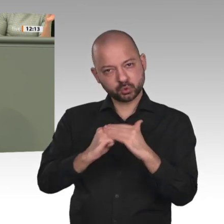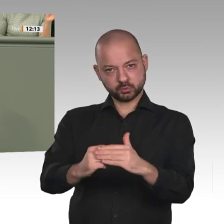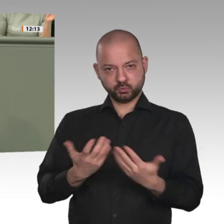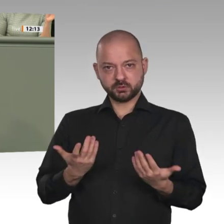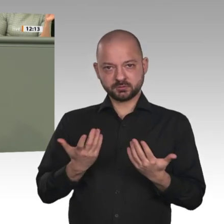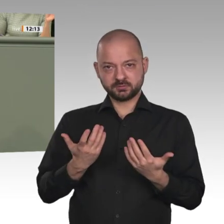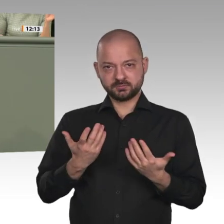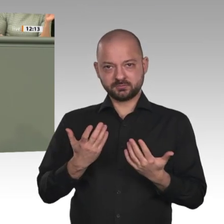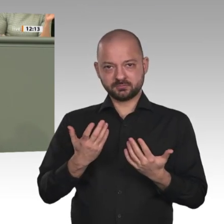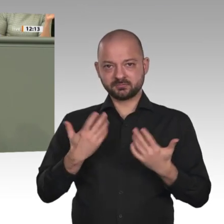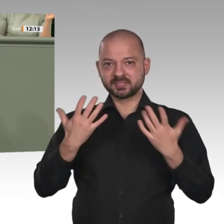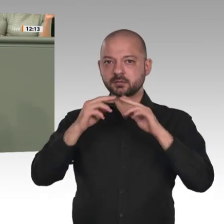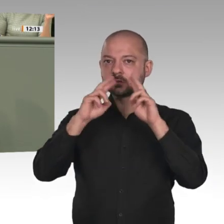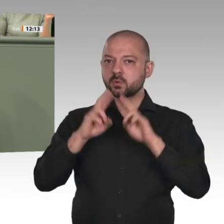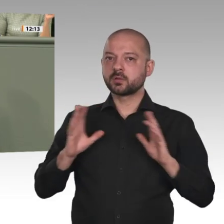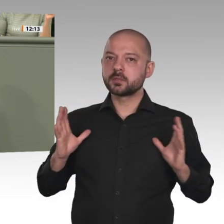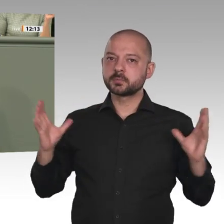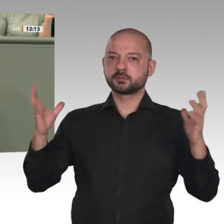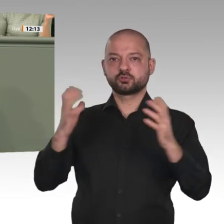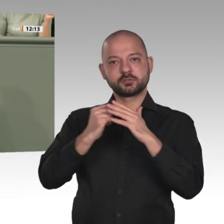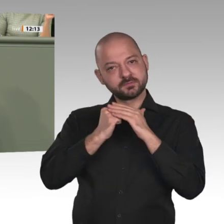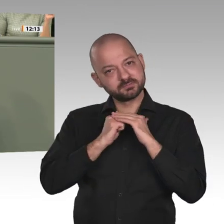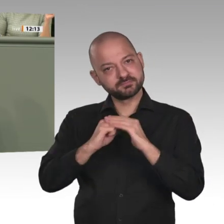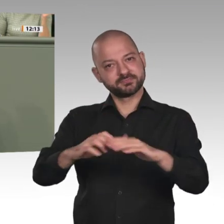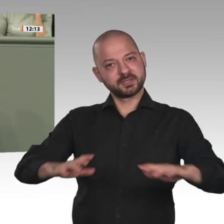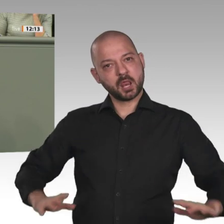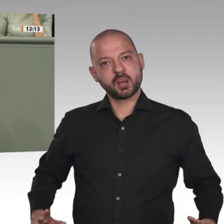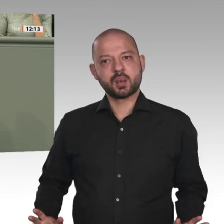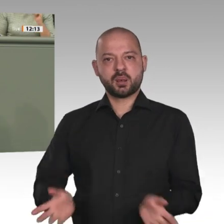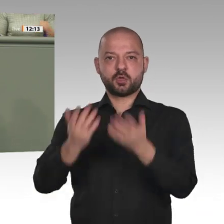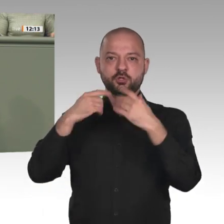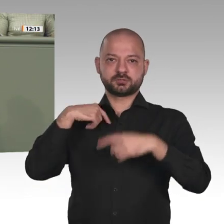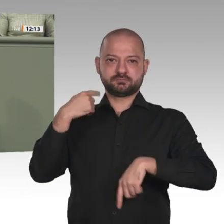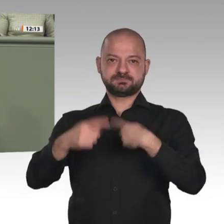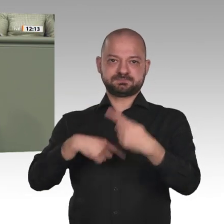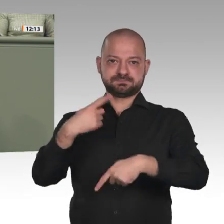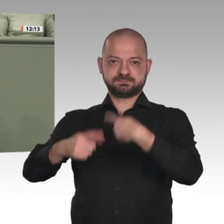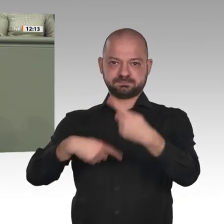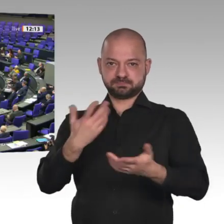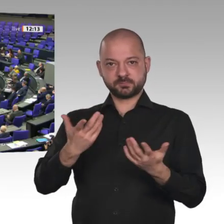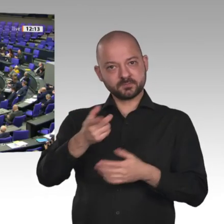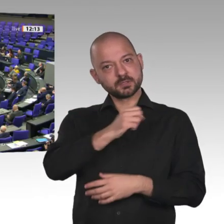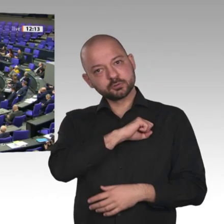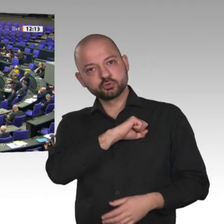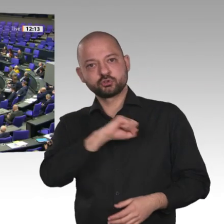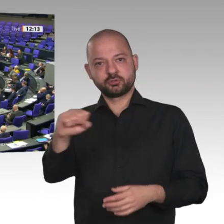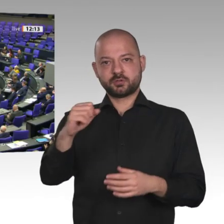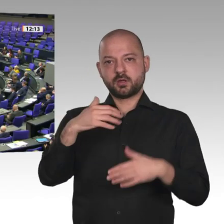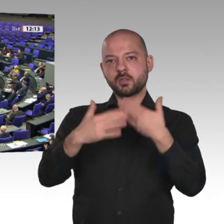und dass dies im Alltagsleben spürbar wird. Das muss doch jetzt unser Ziel sein und nicht die Aufstellung aller möglichen Konditionalitäten.